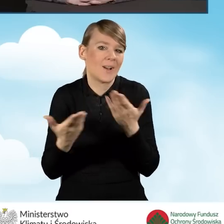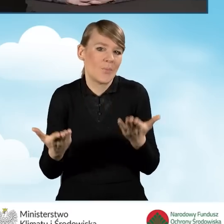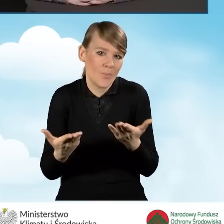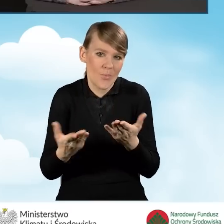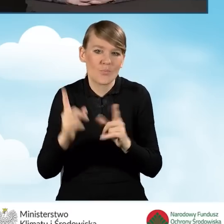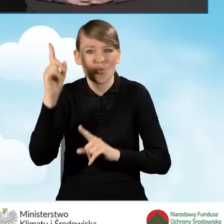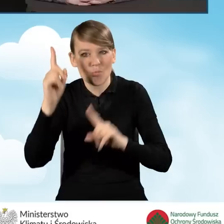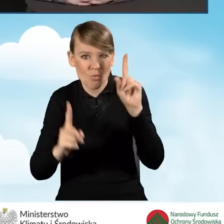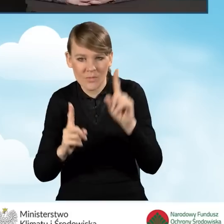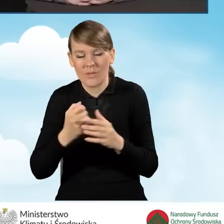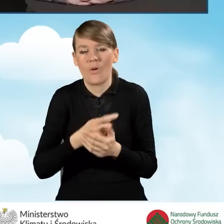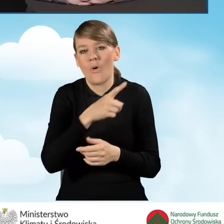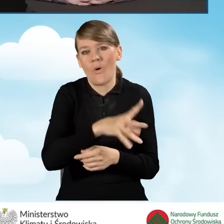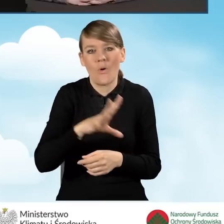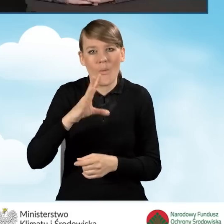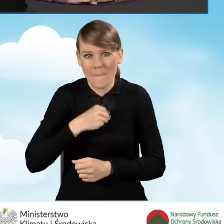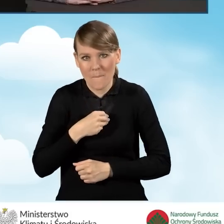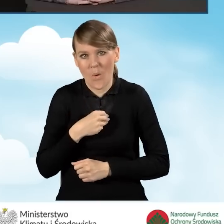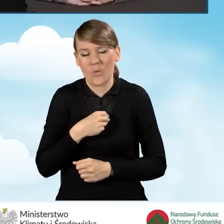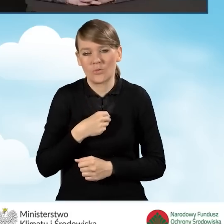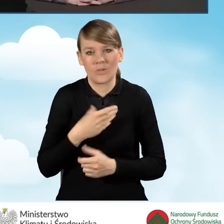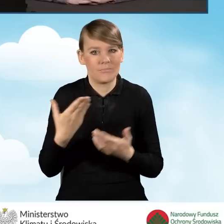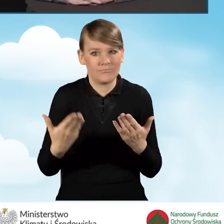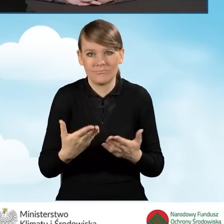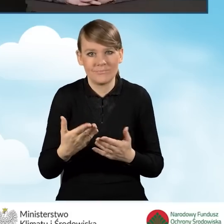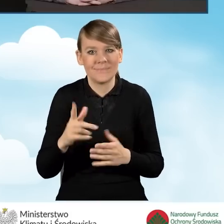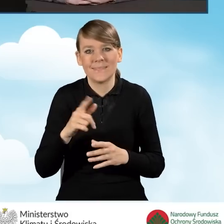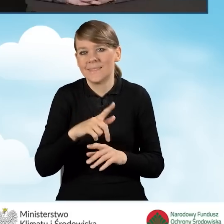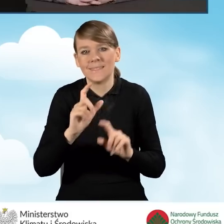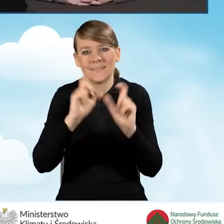Może rozliczyć prawie całą kwotę naraz.